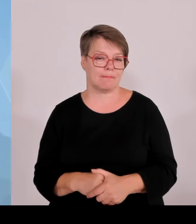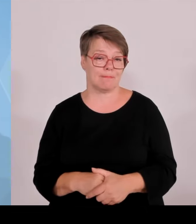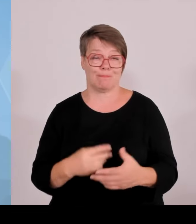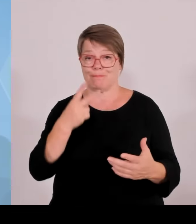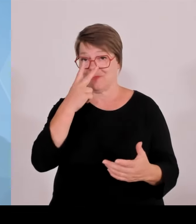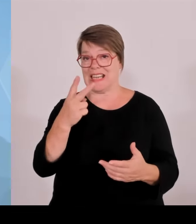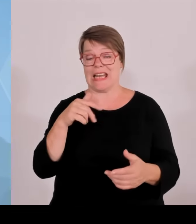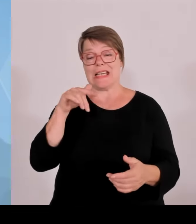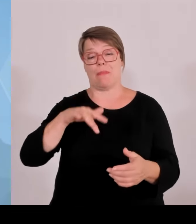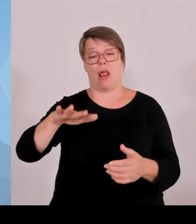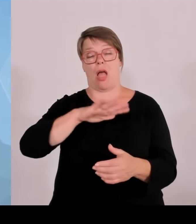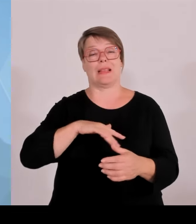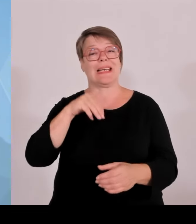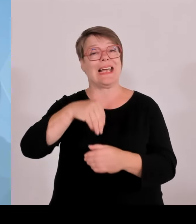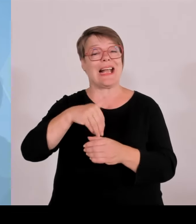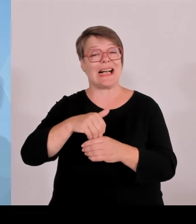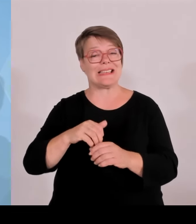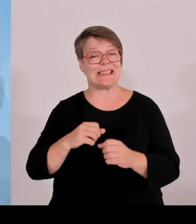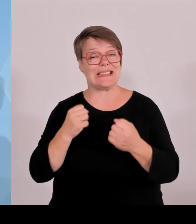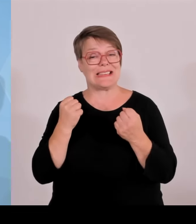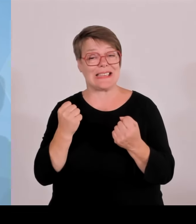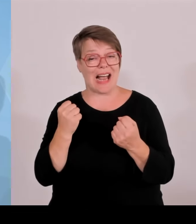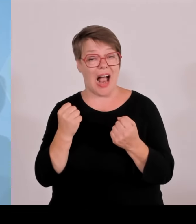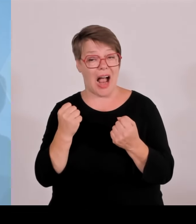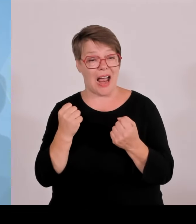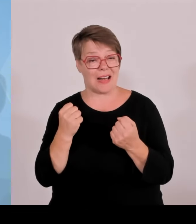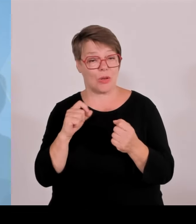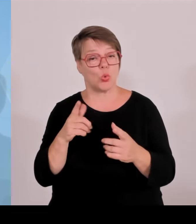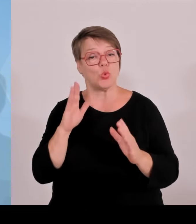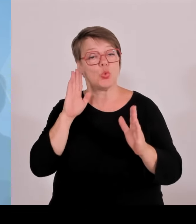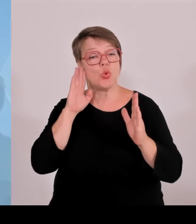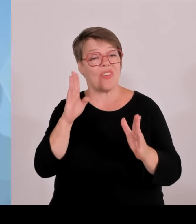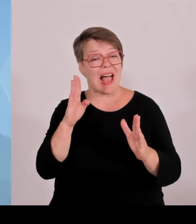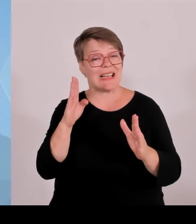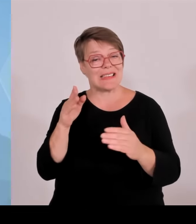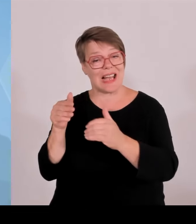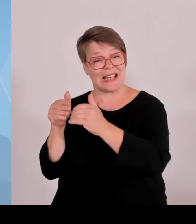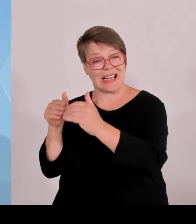mit Blick auf die Zuverlässigkeit und Sicherheit der Grenzen ganz generell